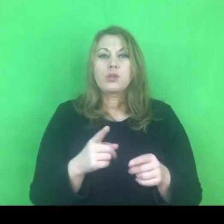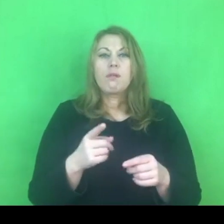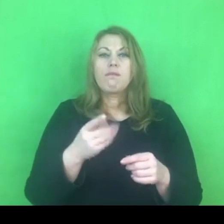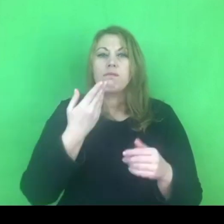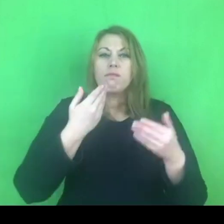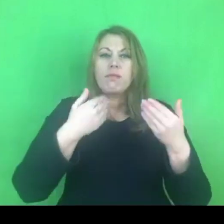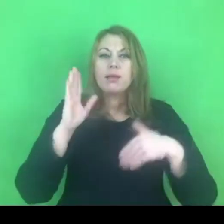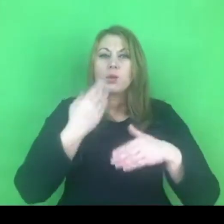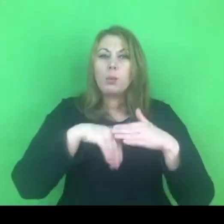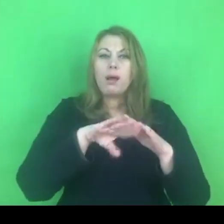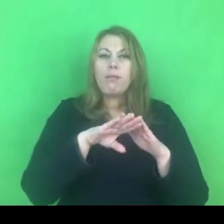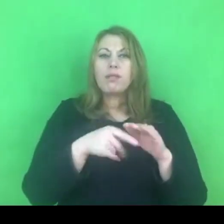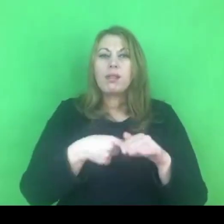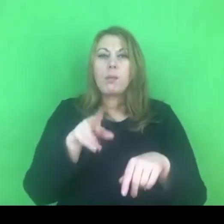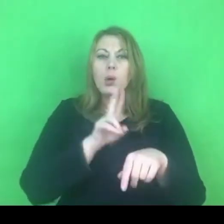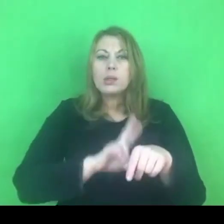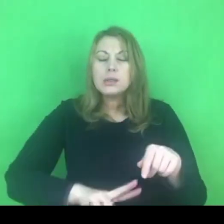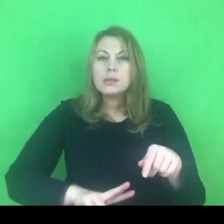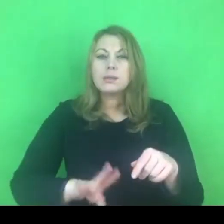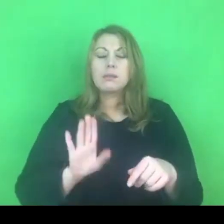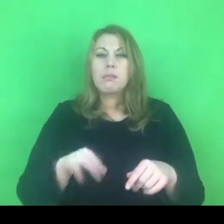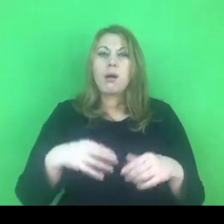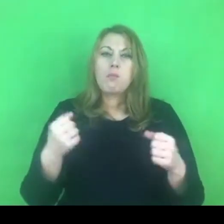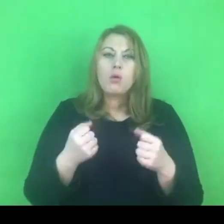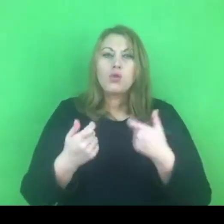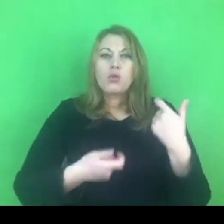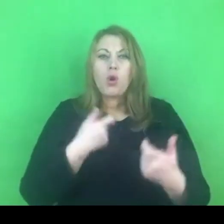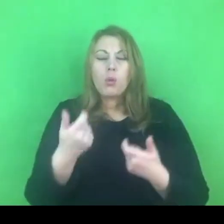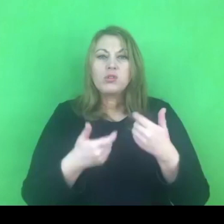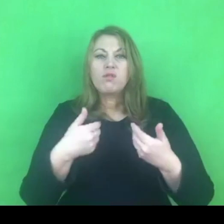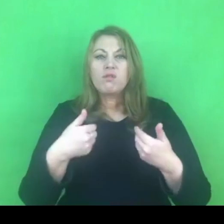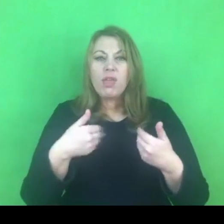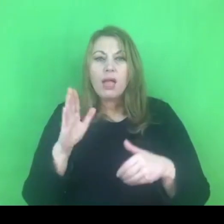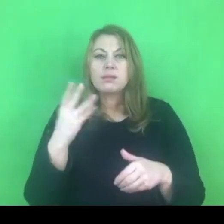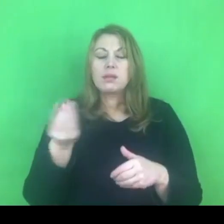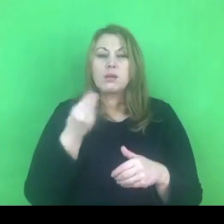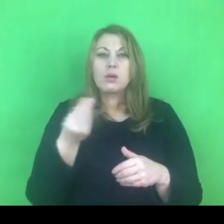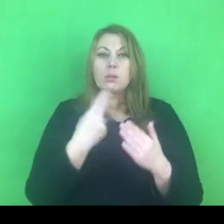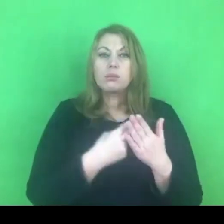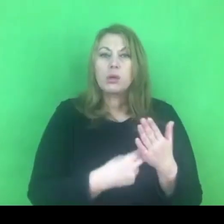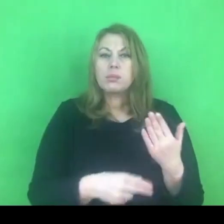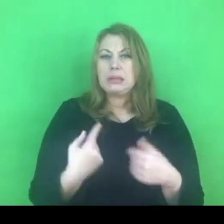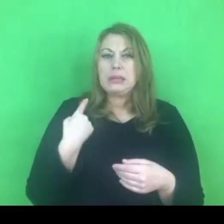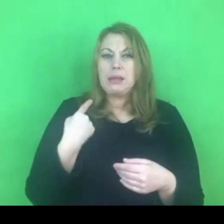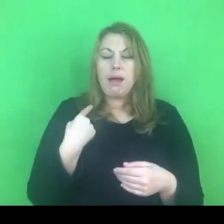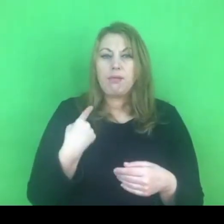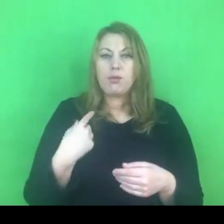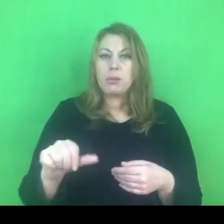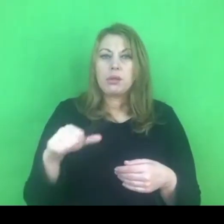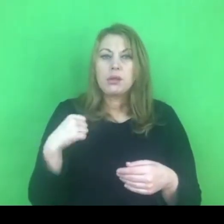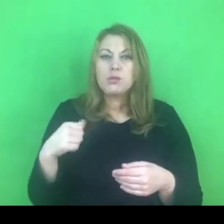który to przepis jest stosunkowo świeży, bo właściwie w bieżącym tygodniu wszedł w życie.